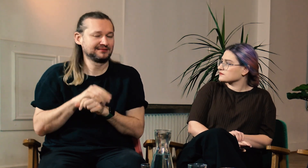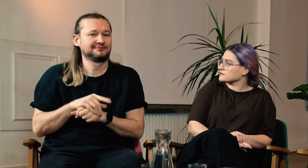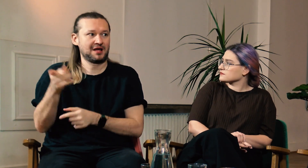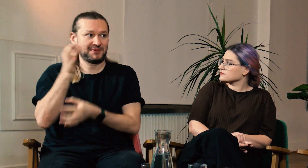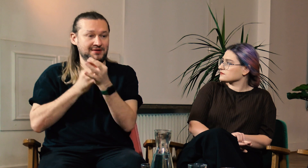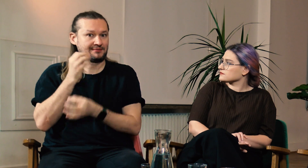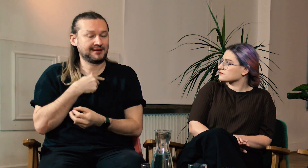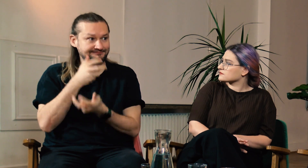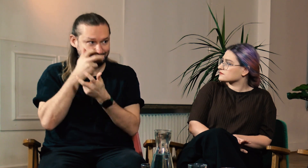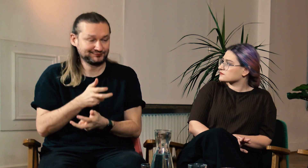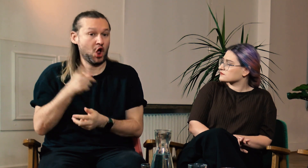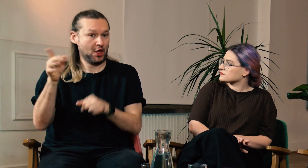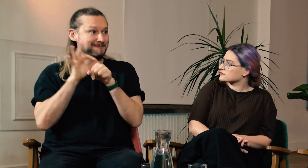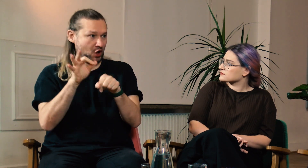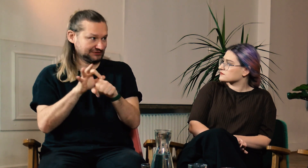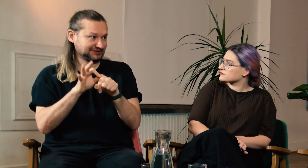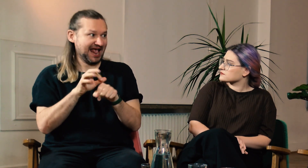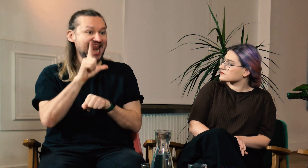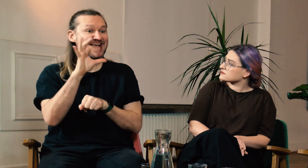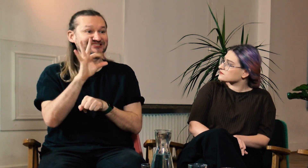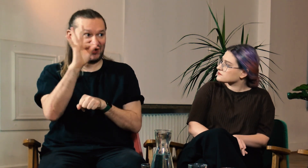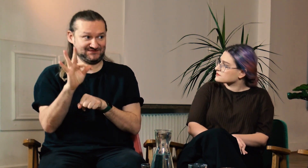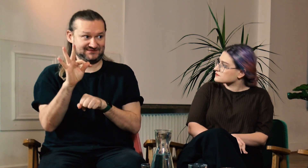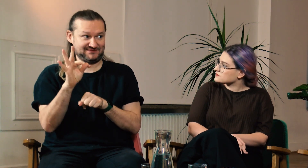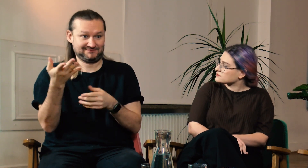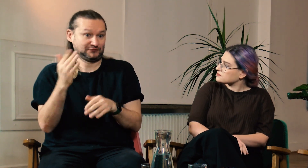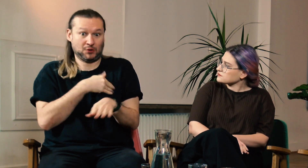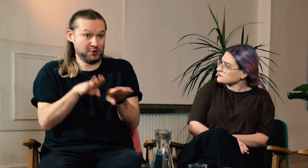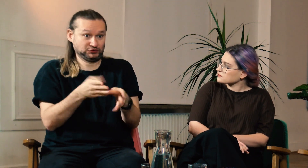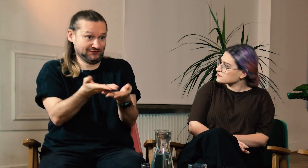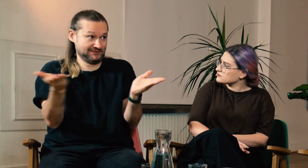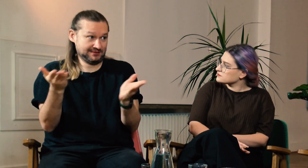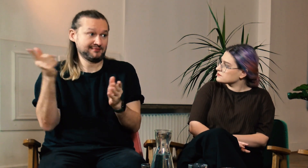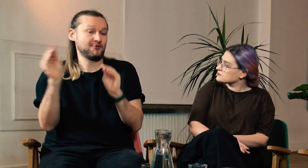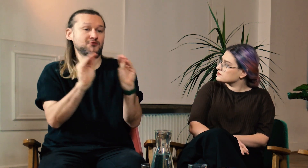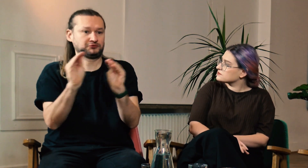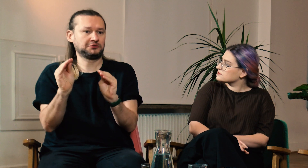Opowiadała mi, jak to wygląda u niej i byłem w szoku. Uczy LSF w szkole podstawowej.